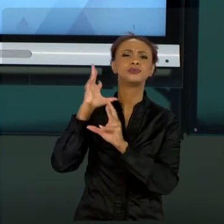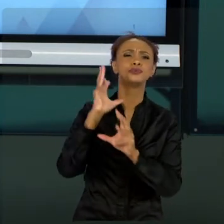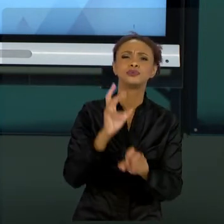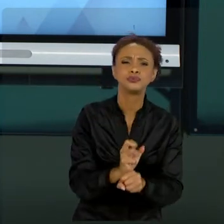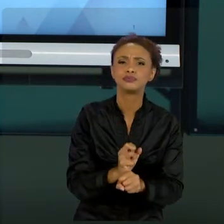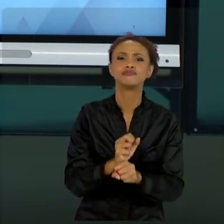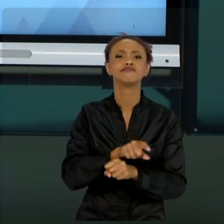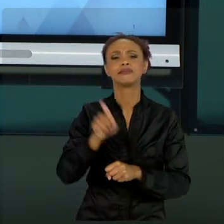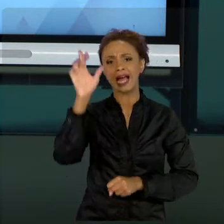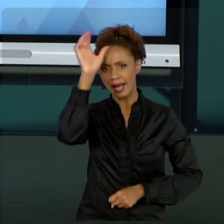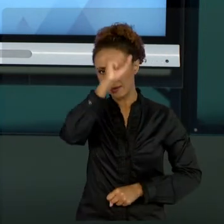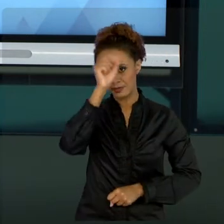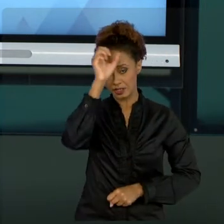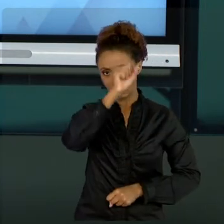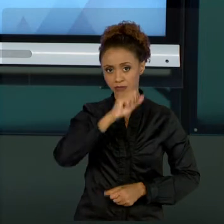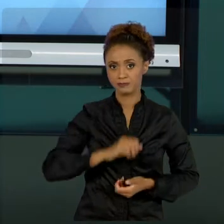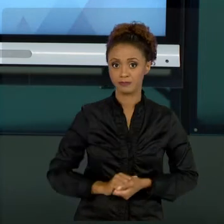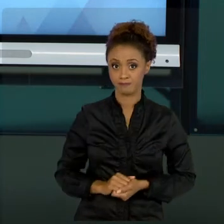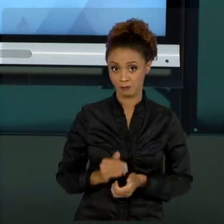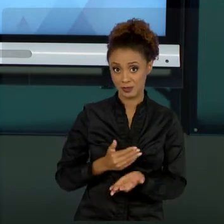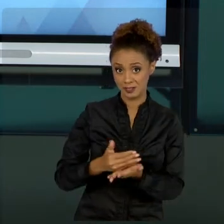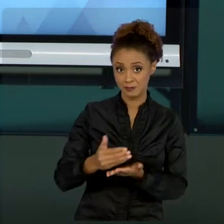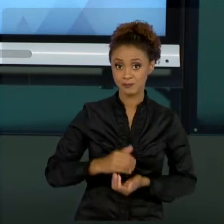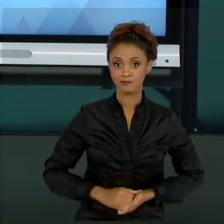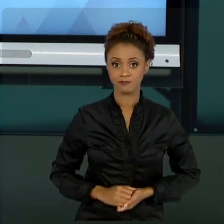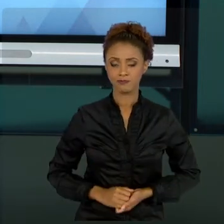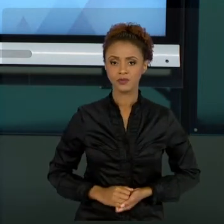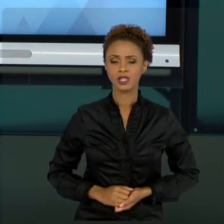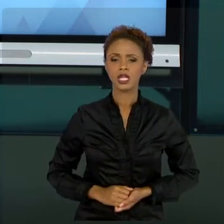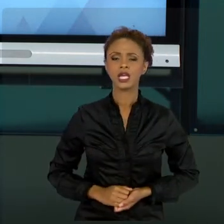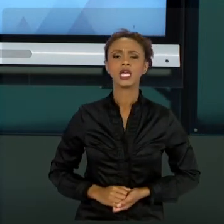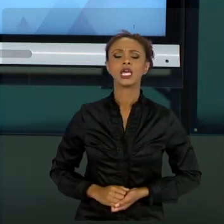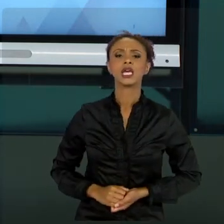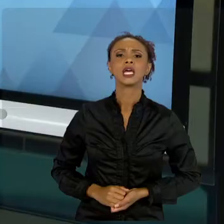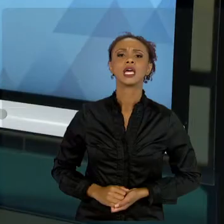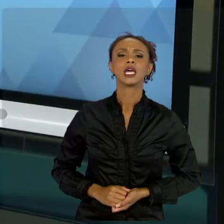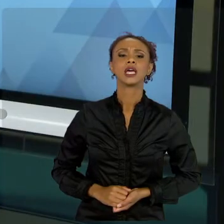LÁ! NÃO TROUXE PRA VOCÊS NESSAS AULAS... UM